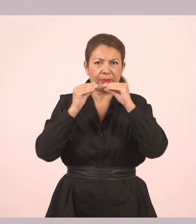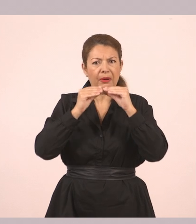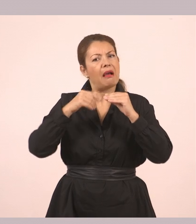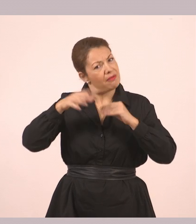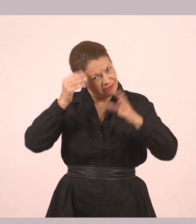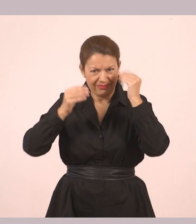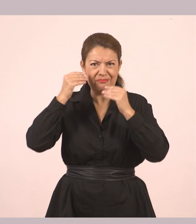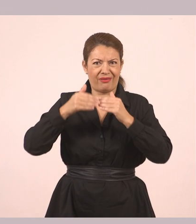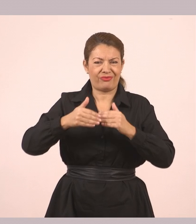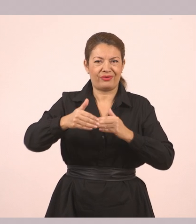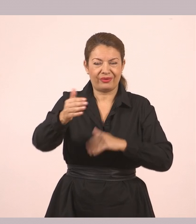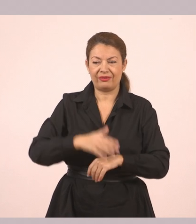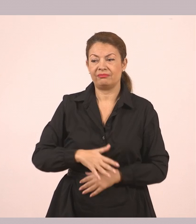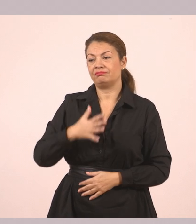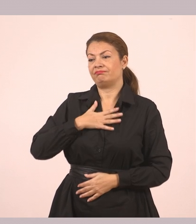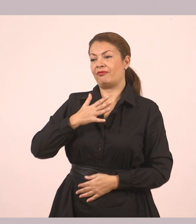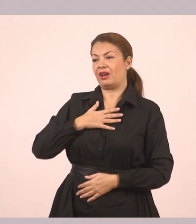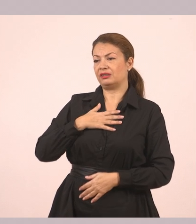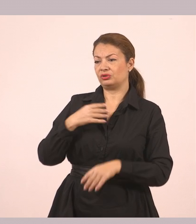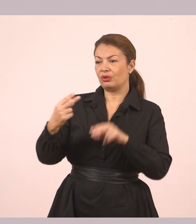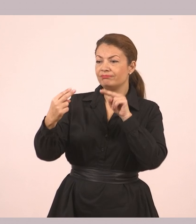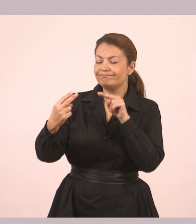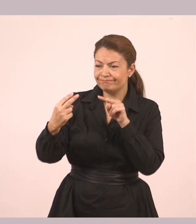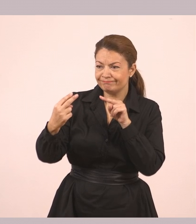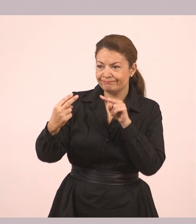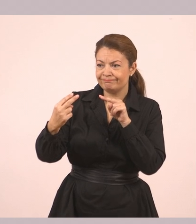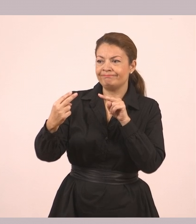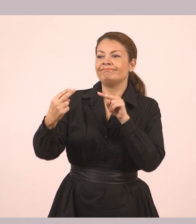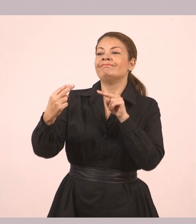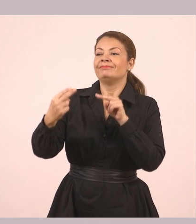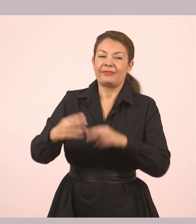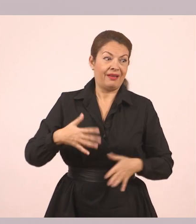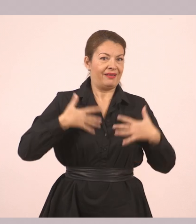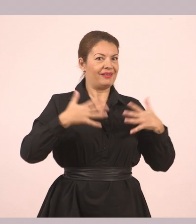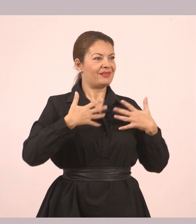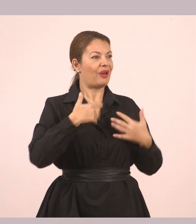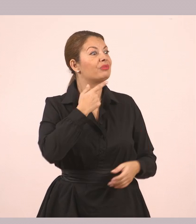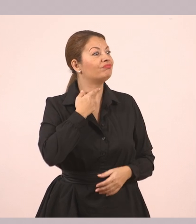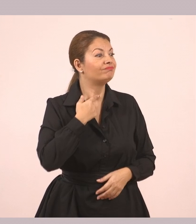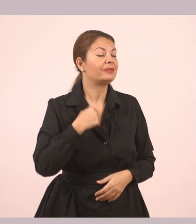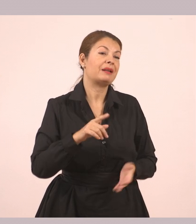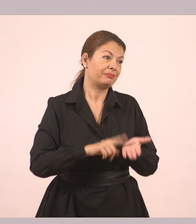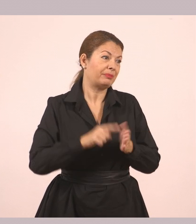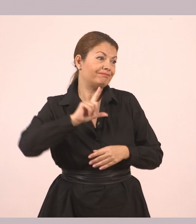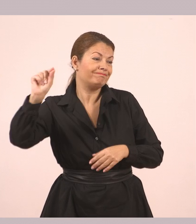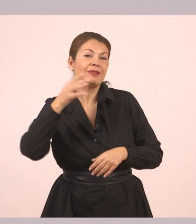Την κοίταξε βαθιά στα σκοτεινά της μάτια. «Πολύ!» «Χαίρομαι που σ' αρέσει. Τώρα πρέπει να βιαστώ, γιατί η μάνα μου με περιμένει».